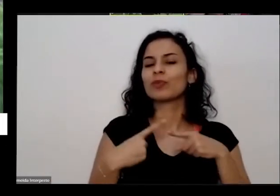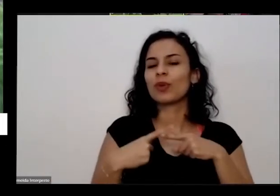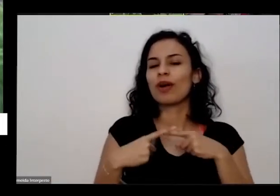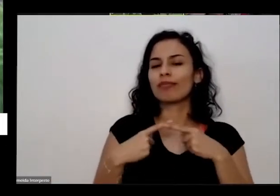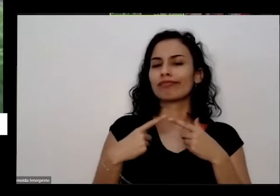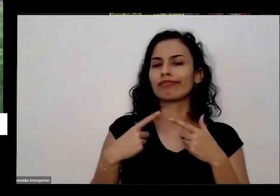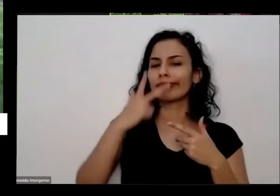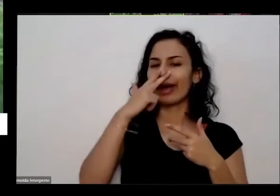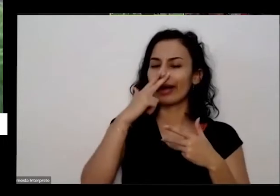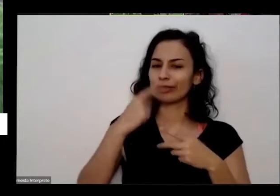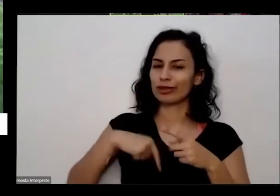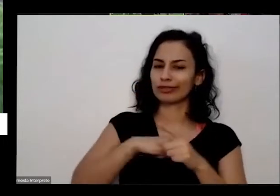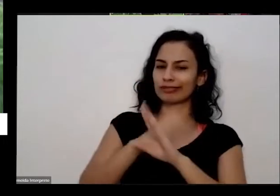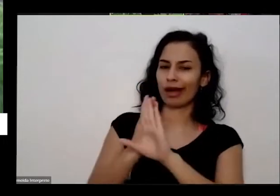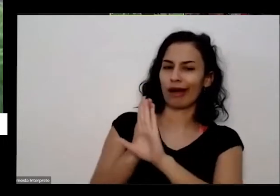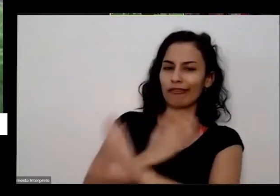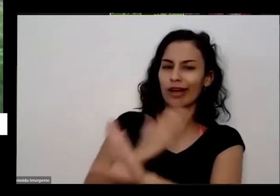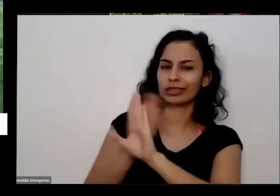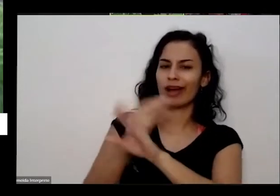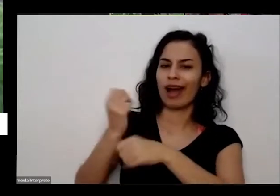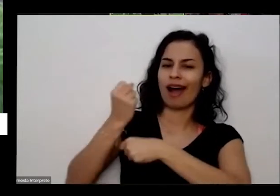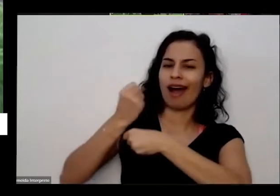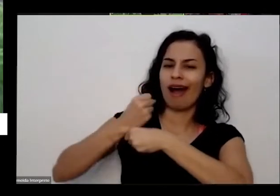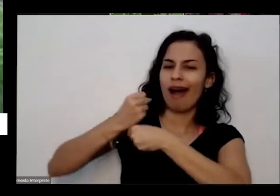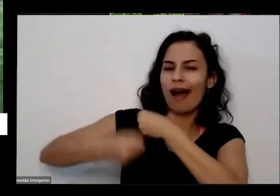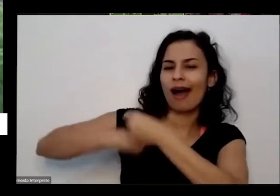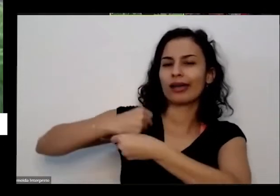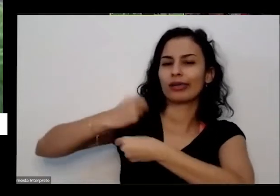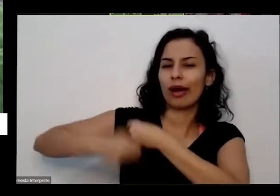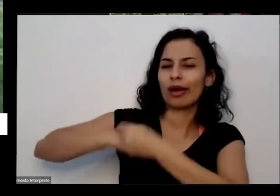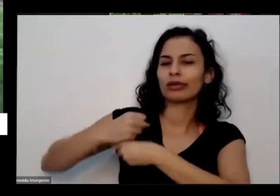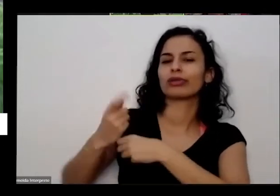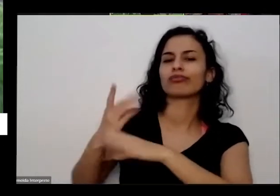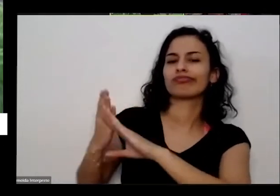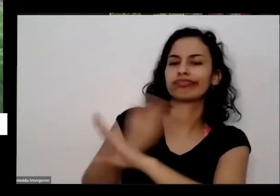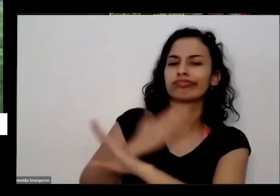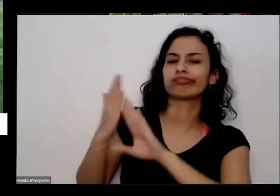contato com a natureza durante os últimos anos para urbanização e meio né Eu por exemplo o seu